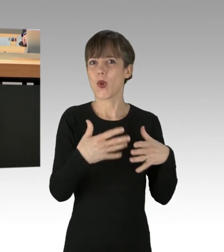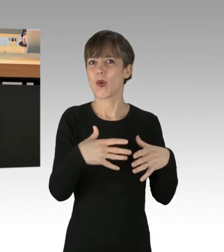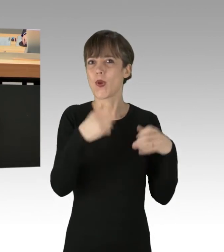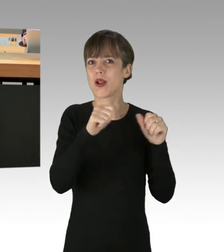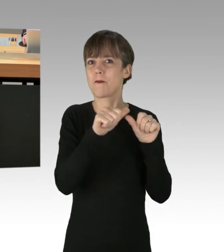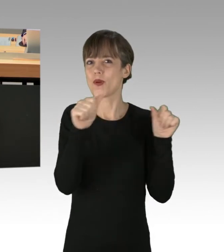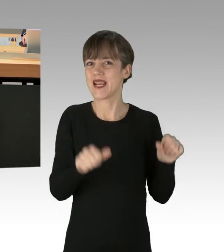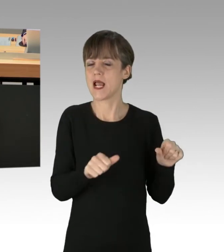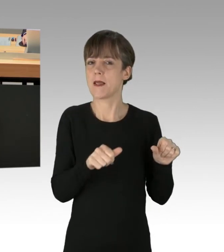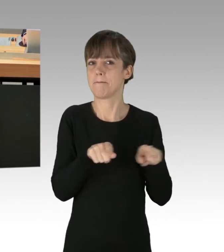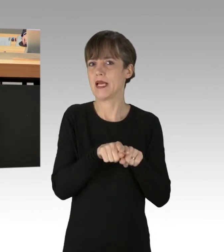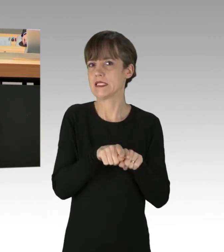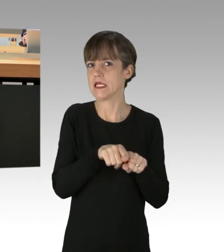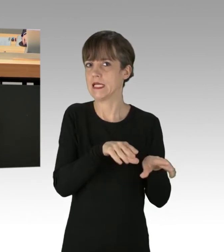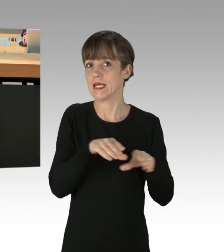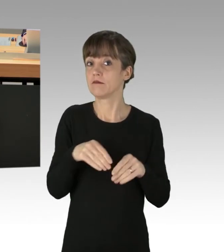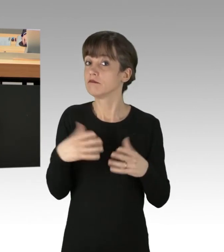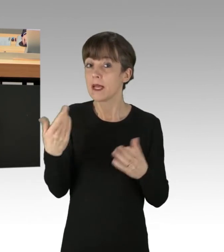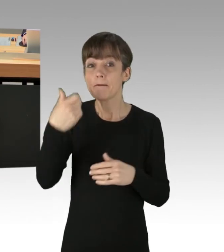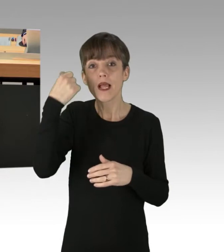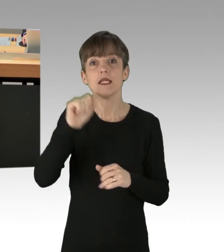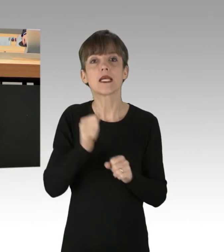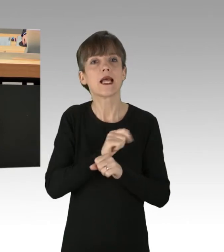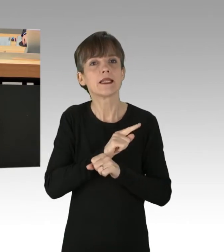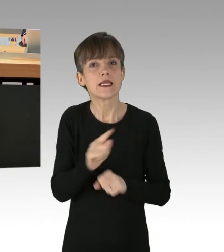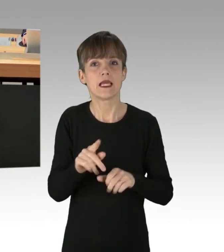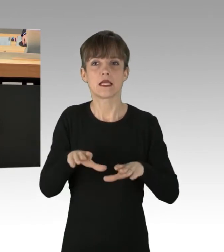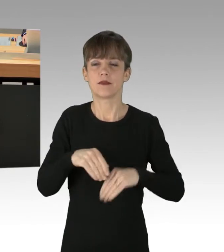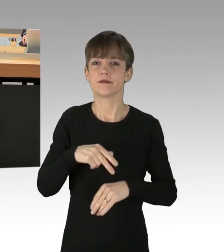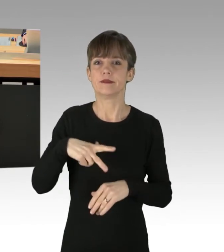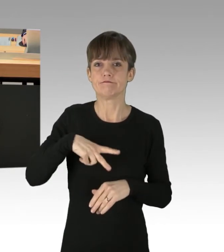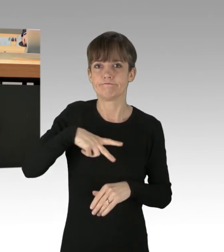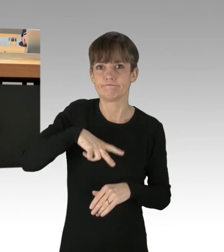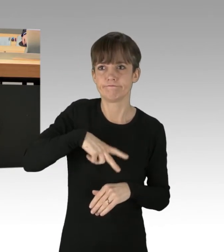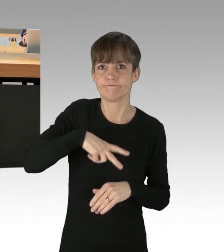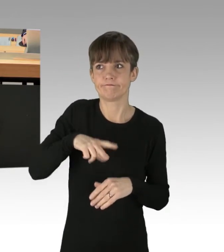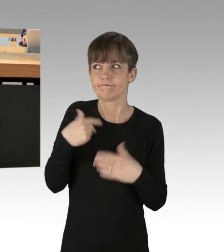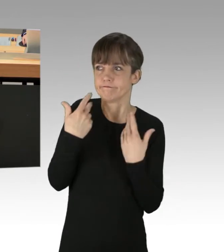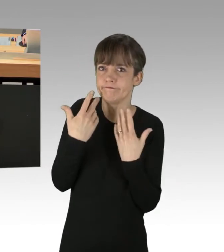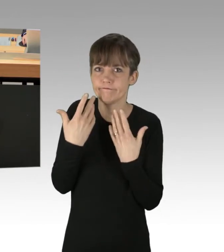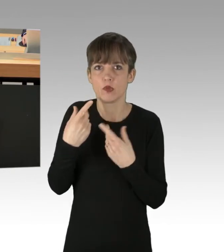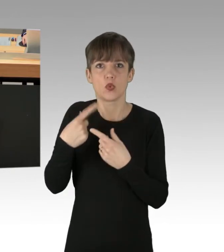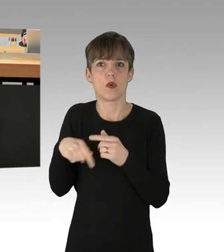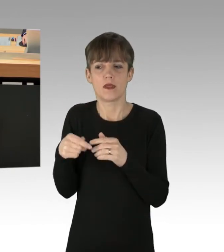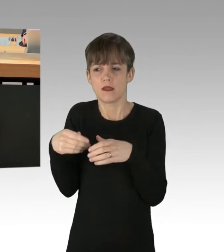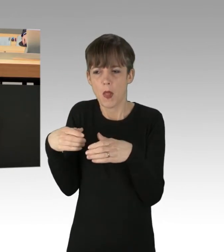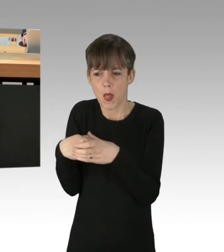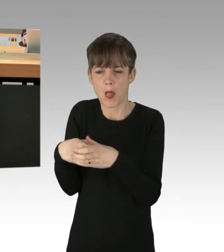Fakt ist: Berlin kann es sich nicht erlauben, weiter von einer kleinen Gruppe Intensivtäter in Geiselhaft genommen zu werden. (Applaus)